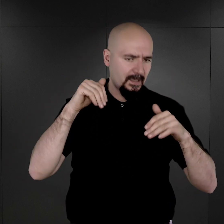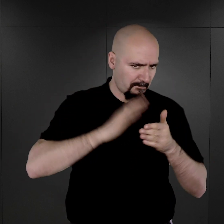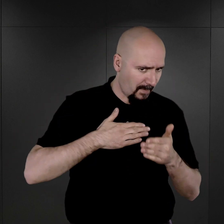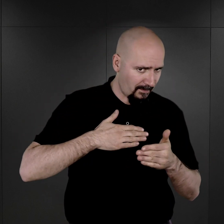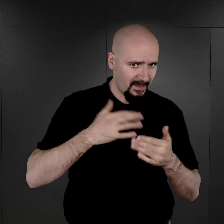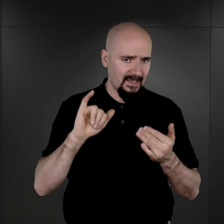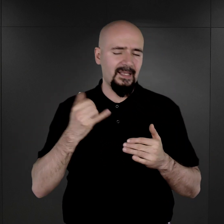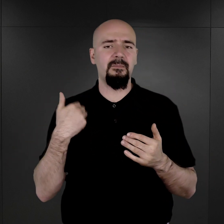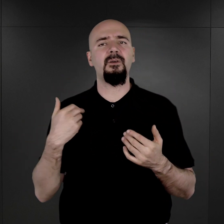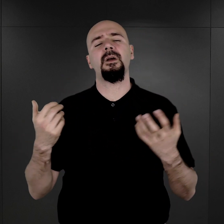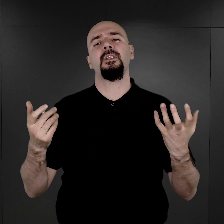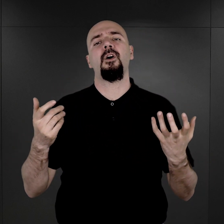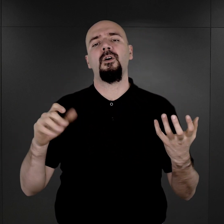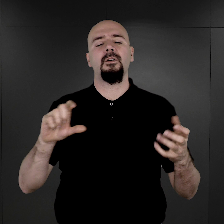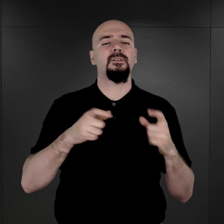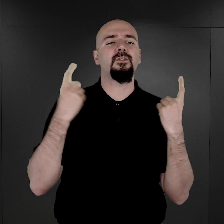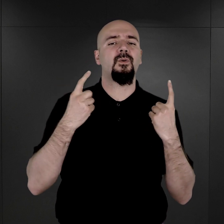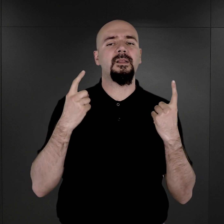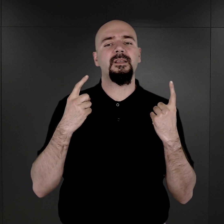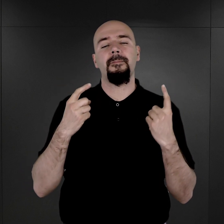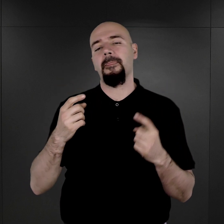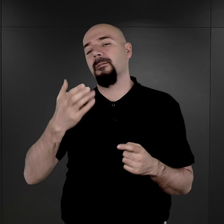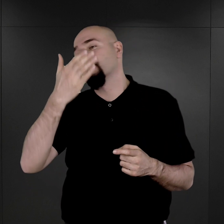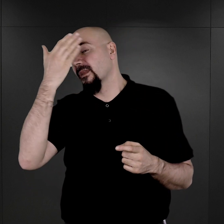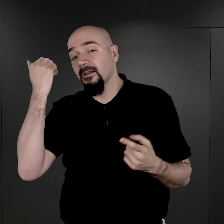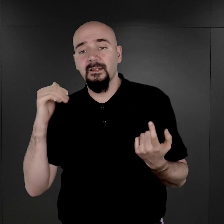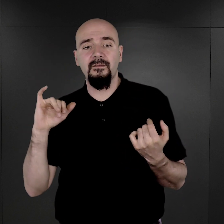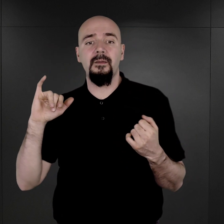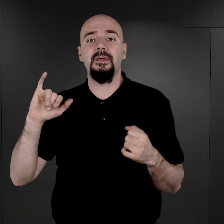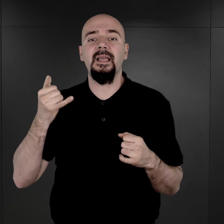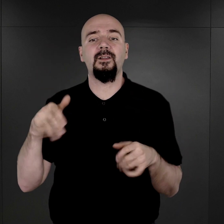Oczywiście nie jesteśmy w stanie powiedzieć, jak wiele fotografii zostało zniszczonych,